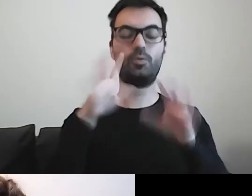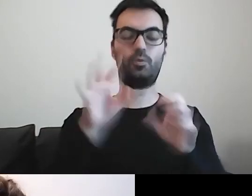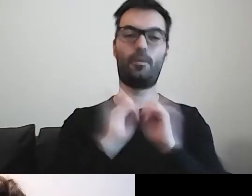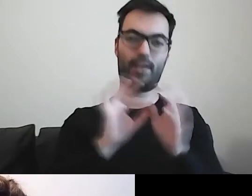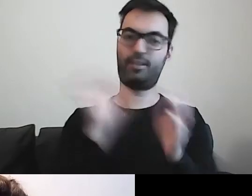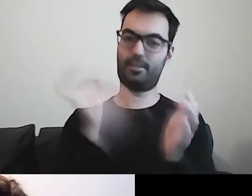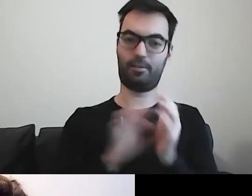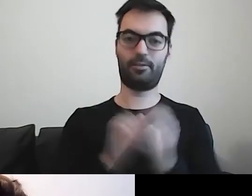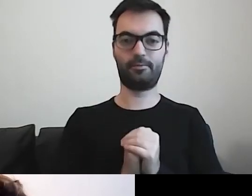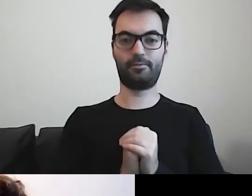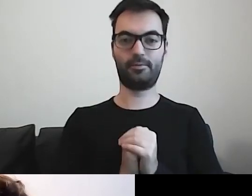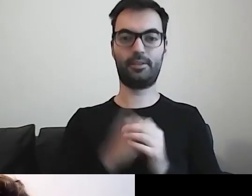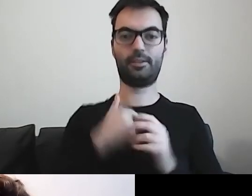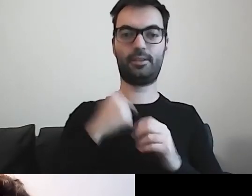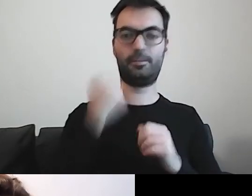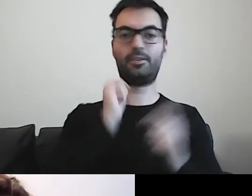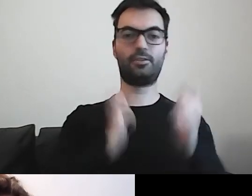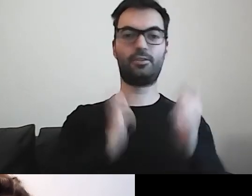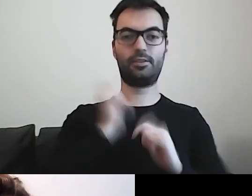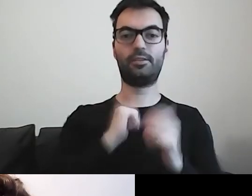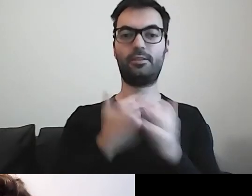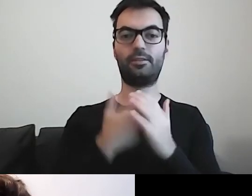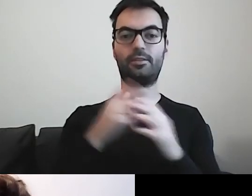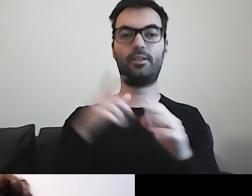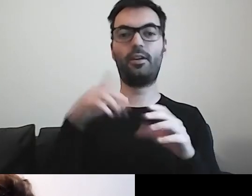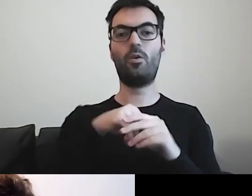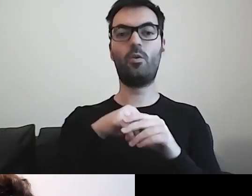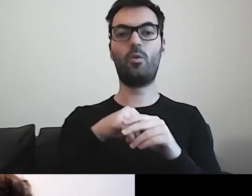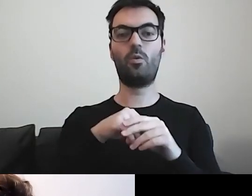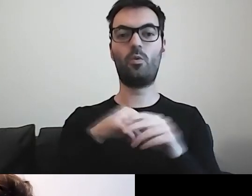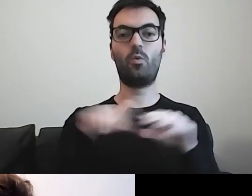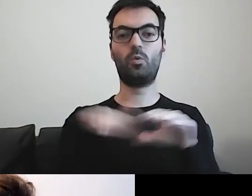Cieszę się, bo widziałam, że wśród uczestników są osoby,